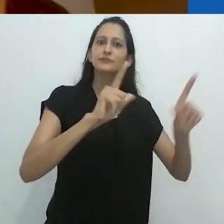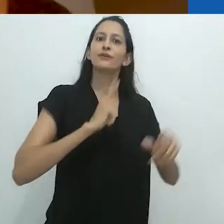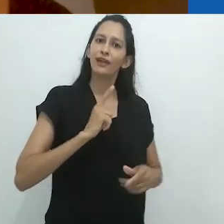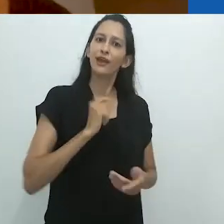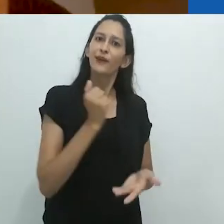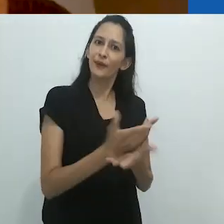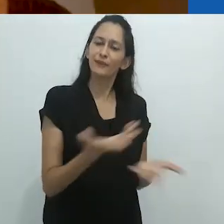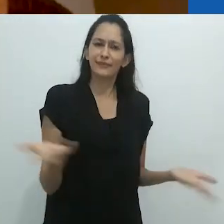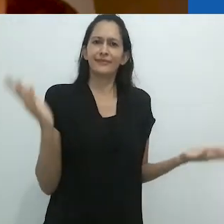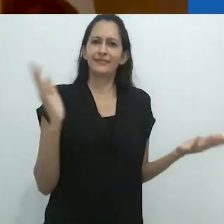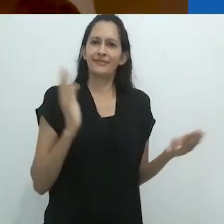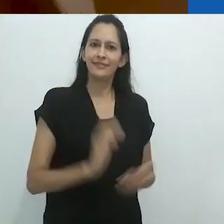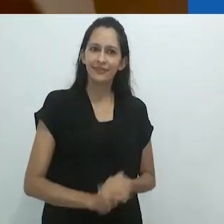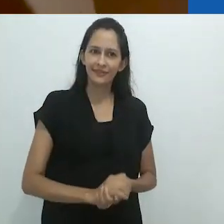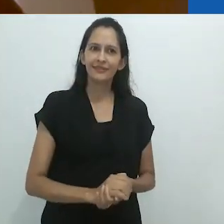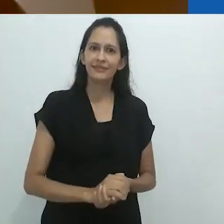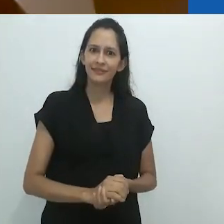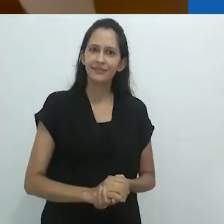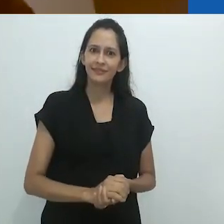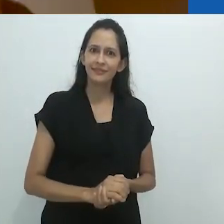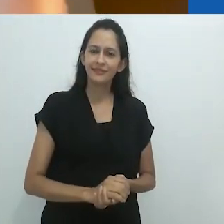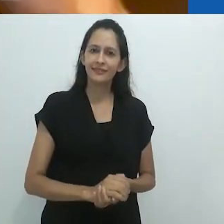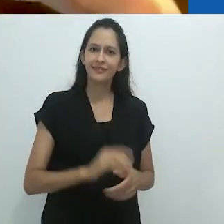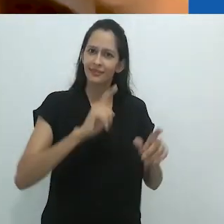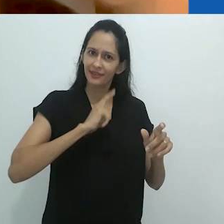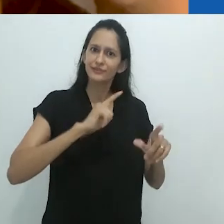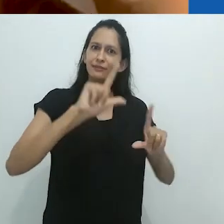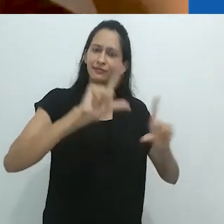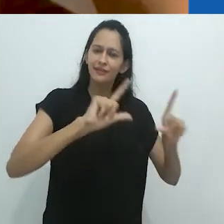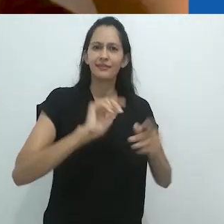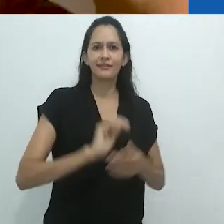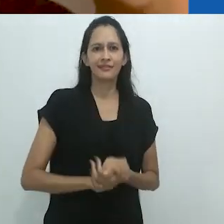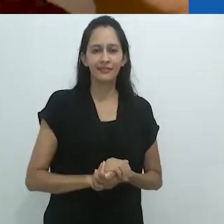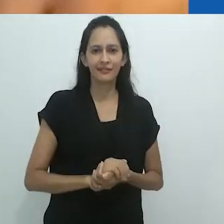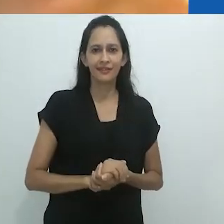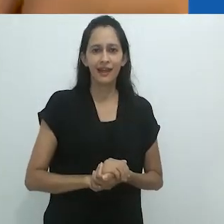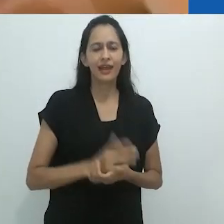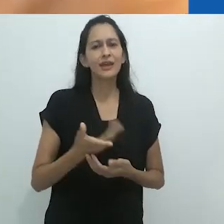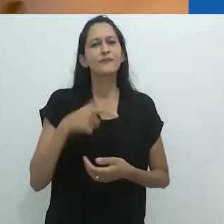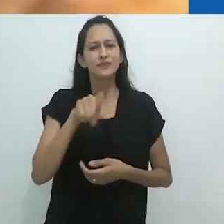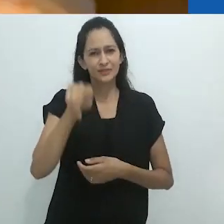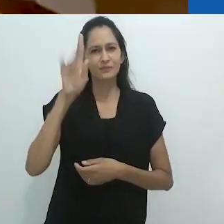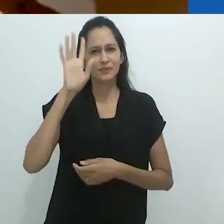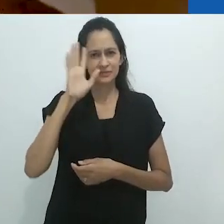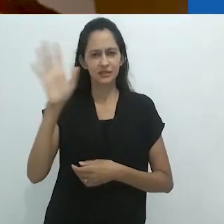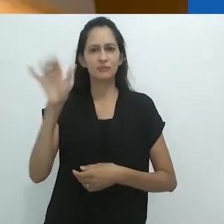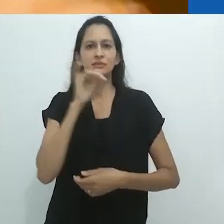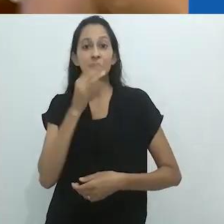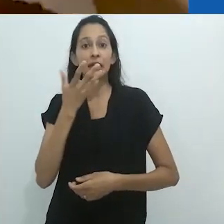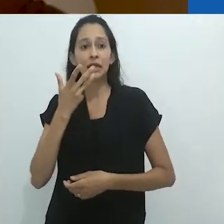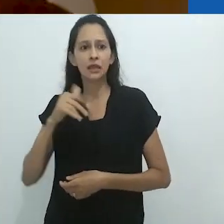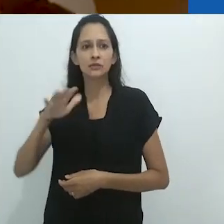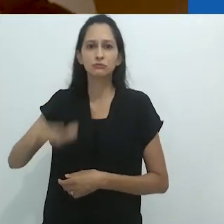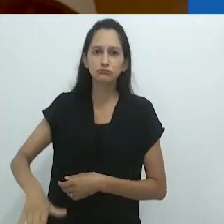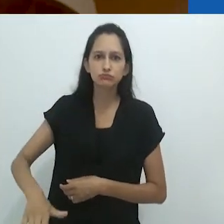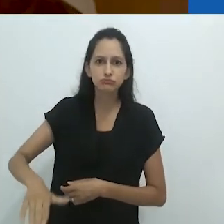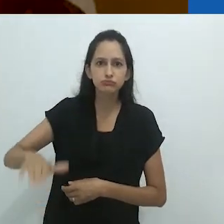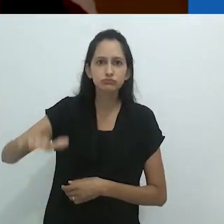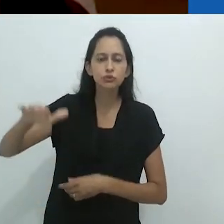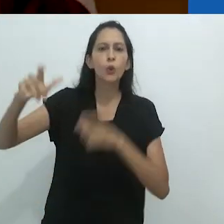Então, o que gostaria que vocês pensassem é em crianças crescendo em um mundo sem TV